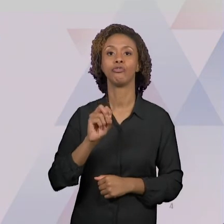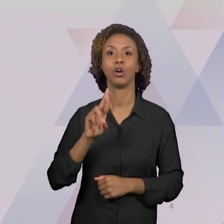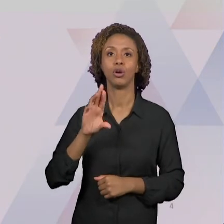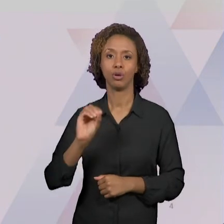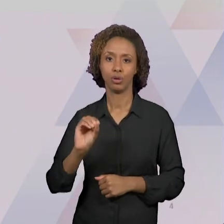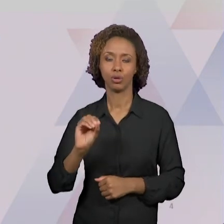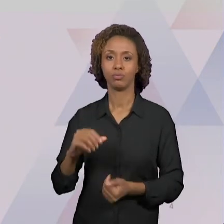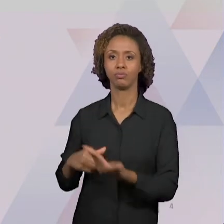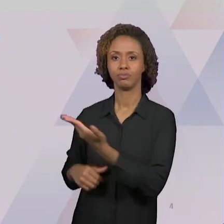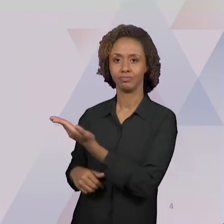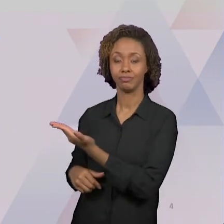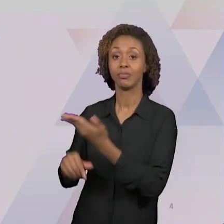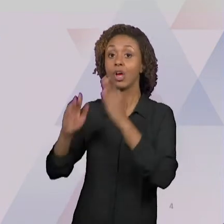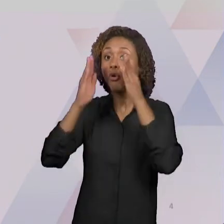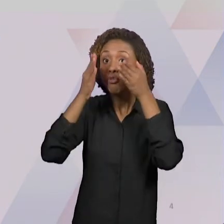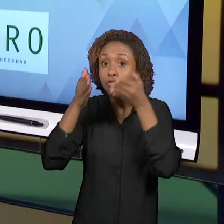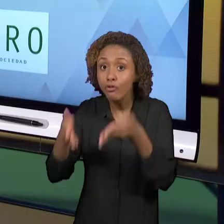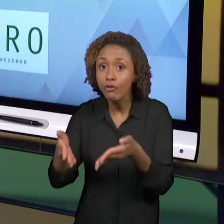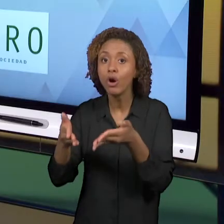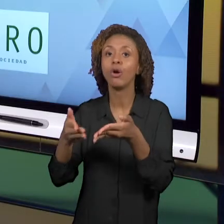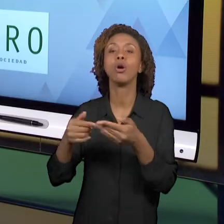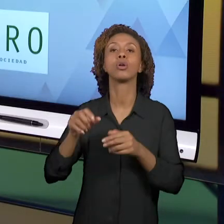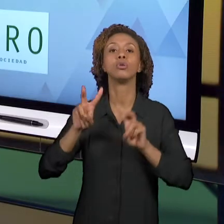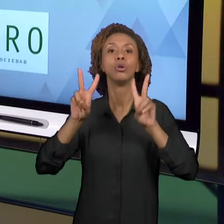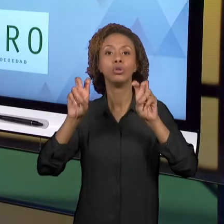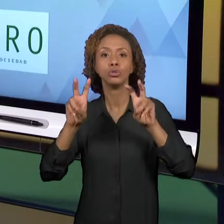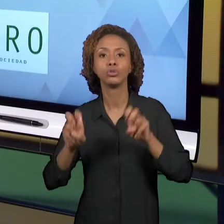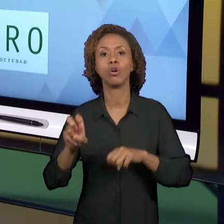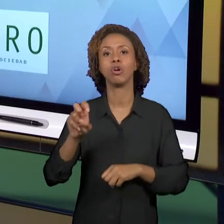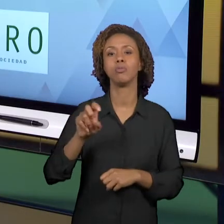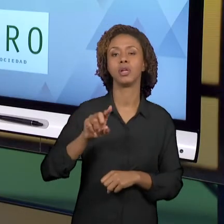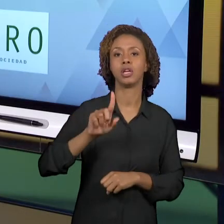SOCIEDADE. ELE ACONTECE NO ESPAÇO DA IBERO-